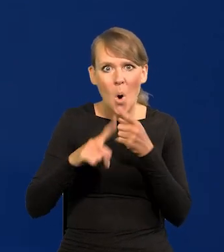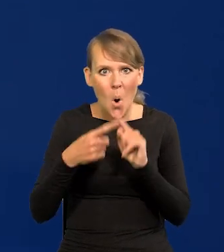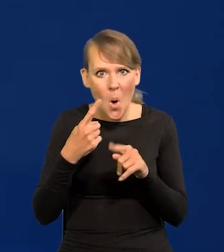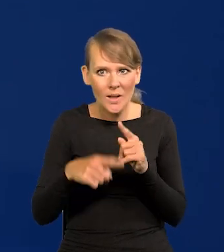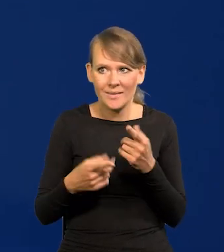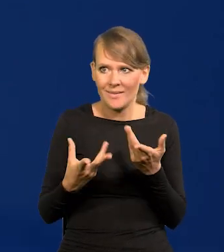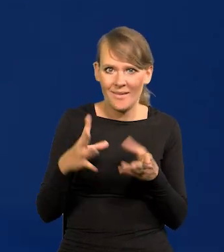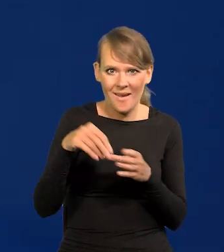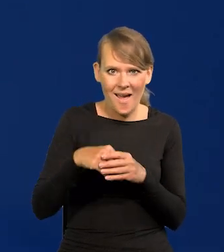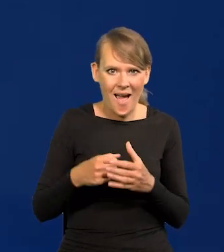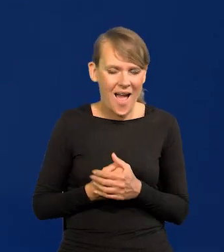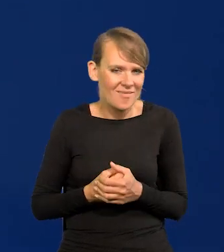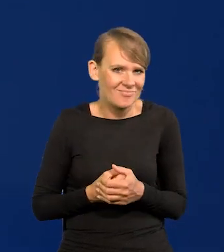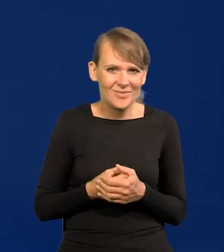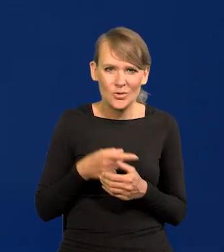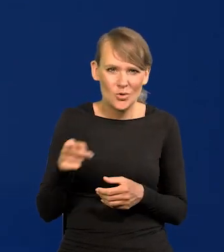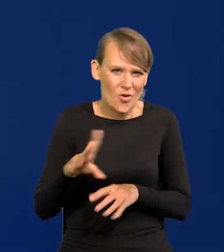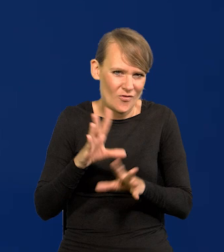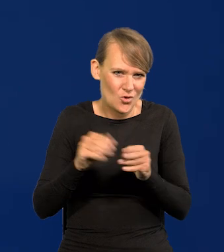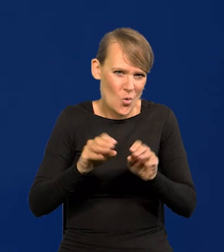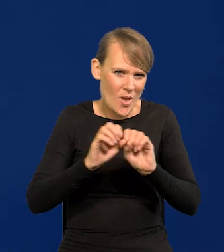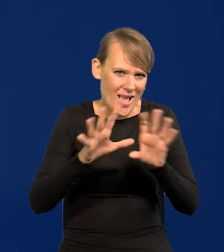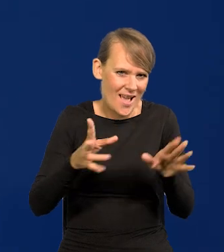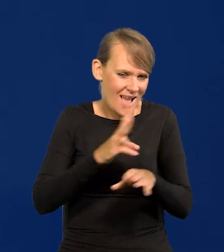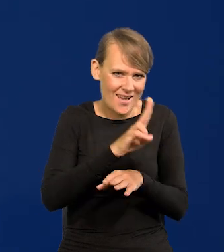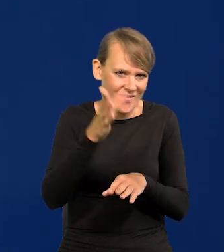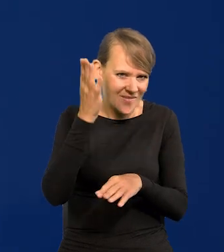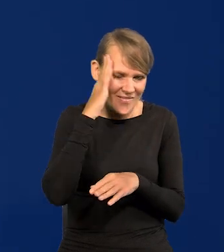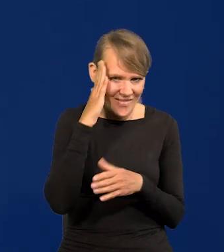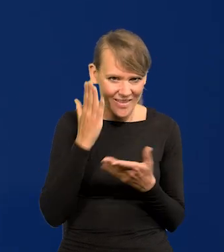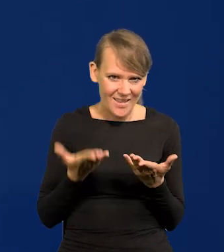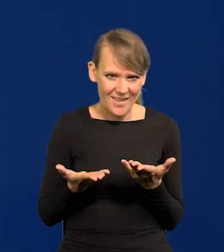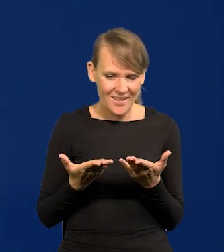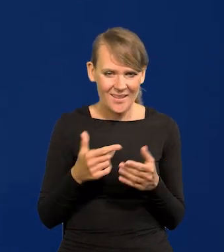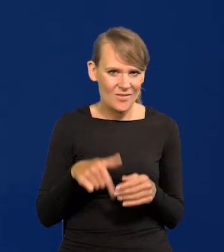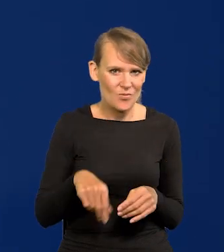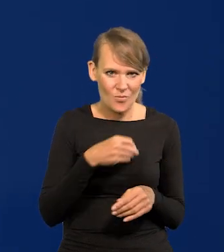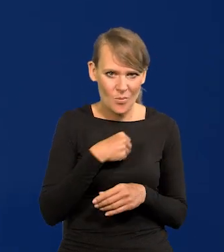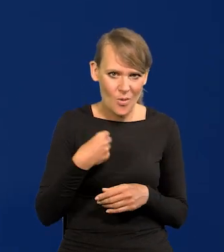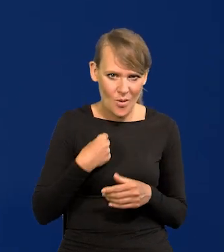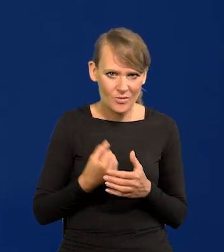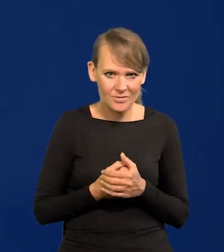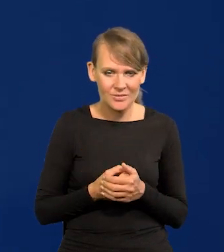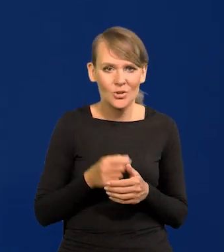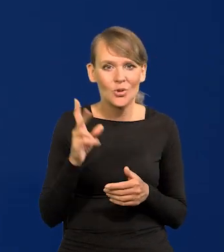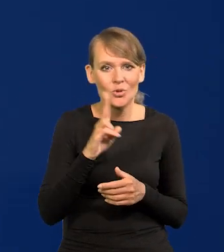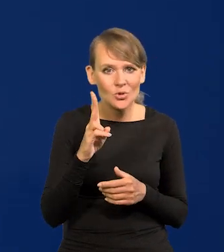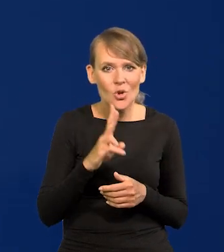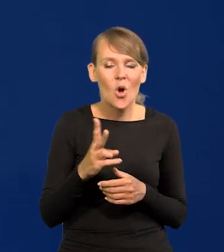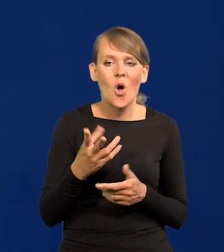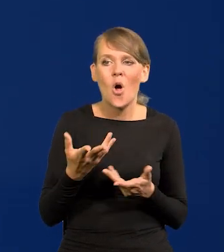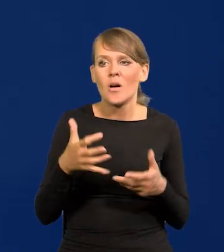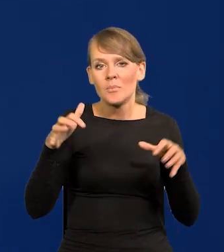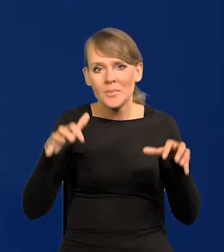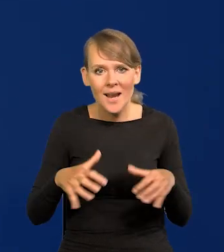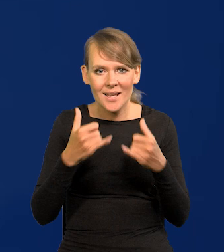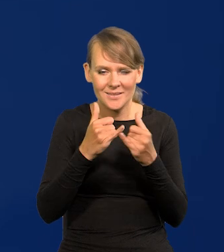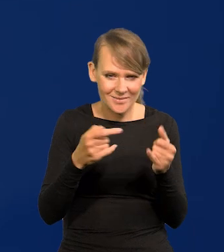No to są pewne oczywistości dla wszystkich podmiotów życia gospodarczego w Polsce, ktokolwiek byłby prezesem itd.